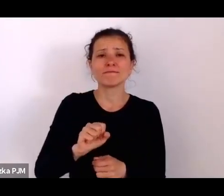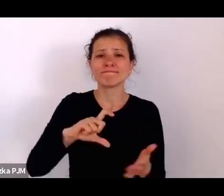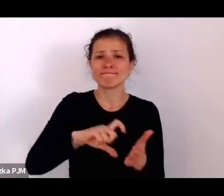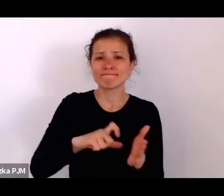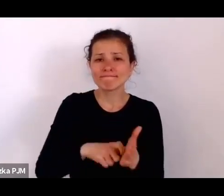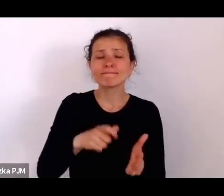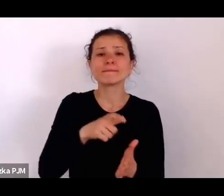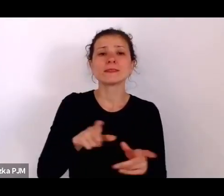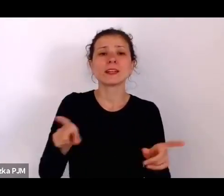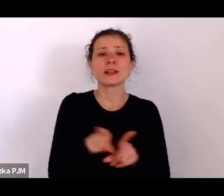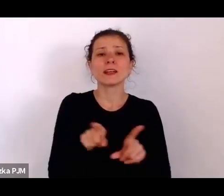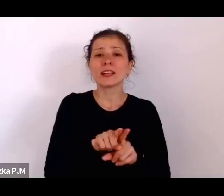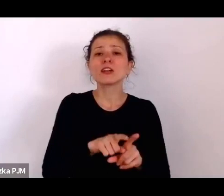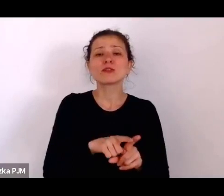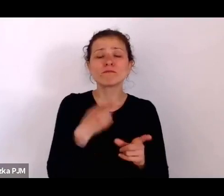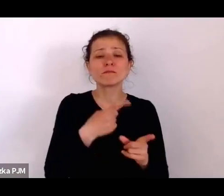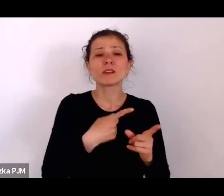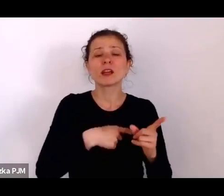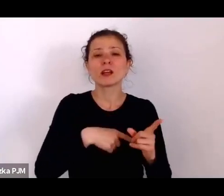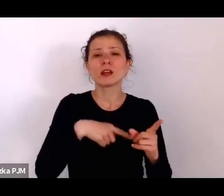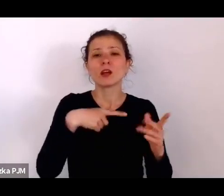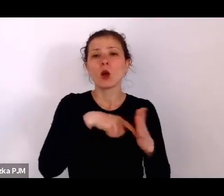wprowadzonego na temat uboju rytualnego.